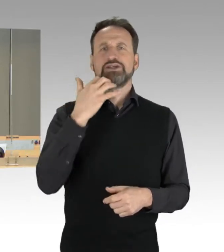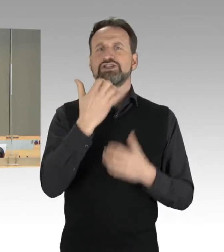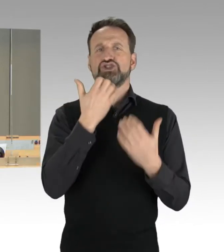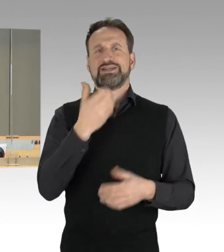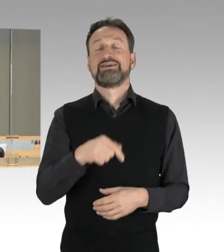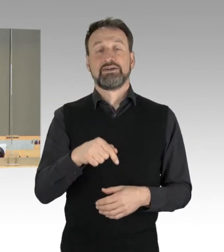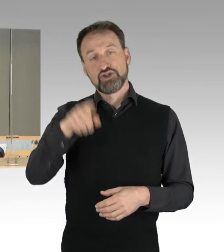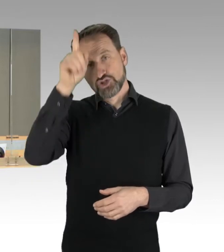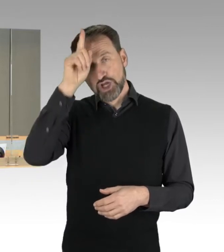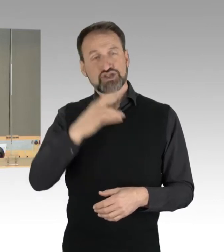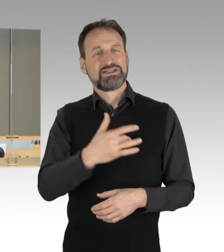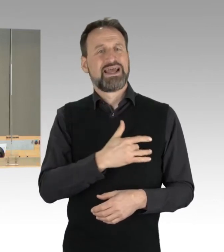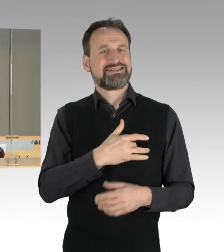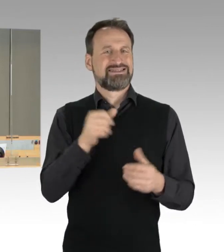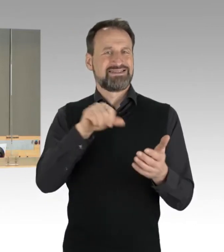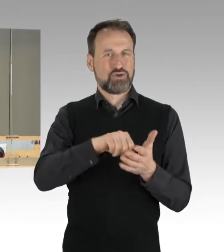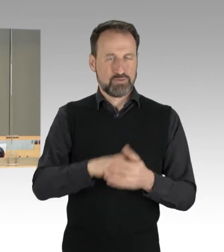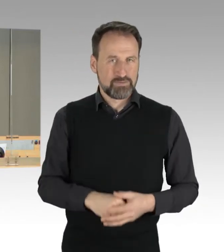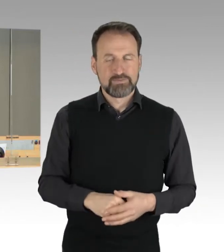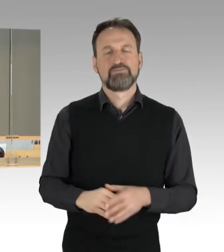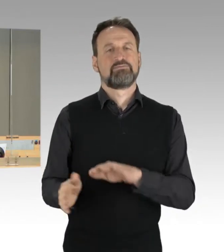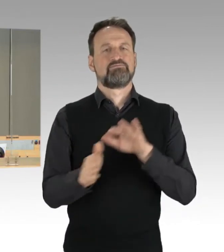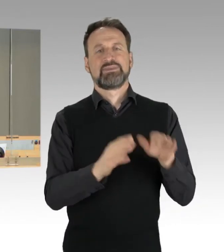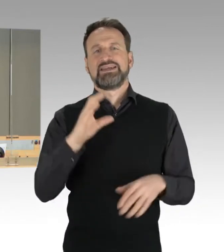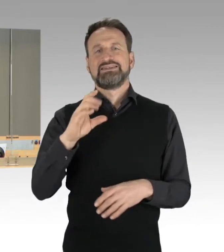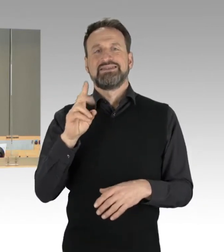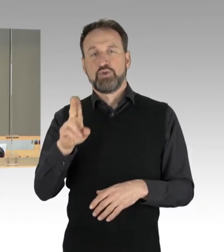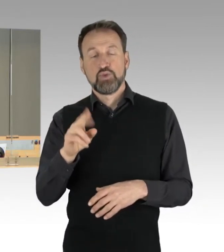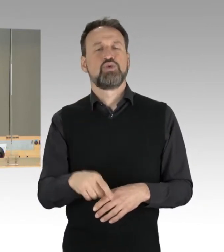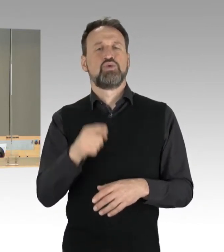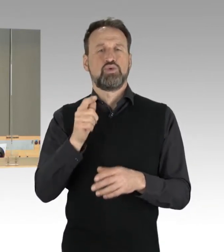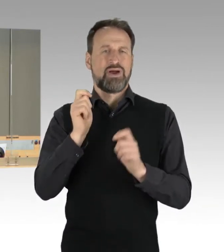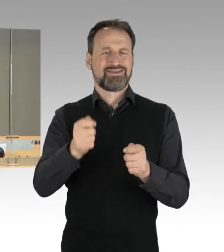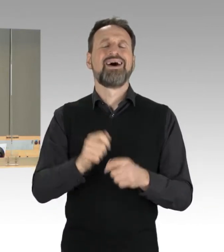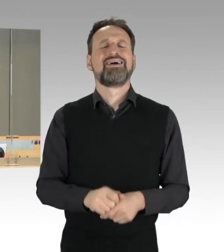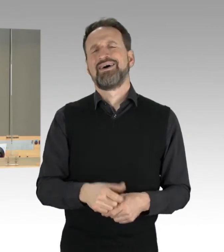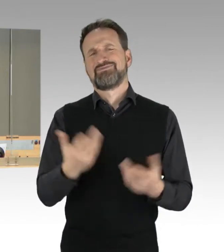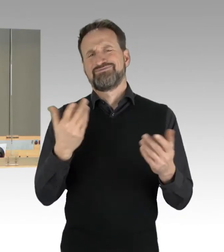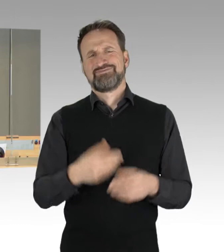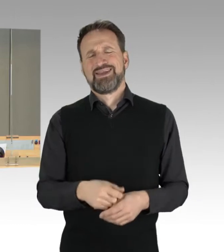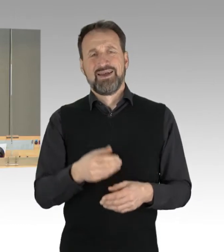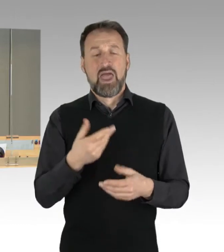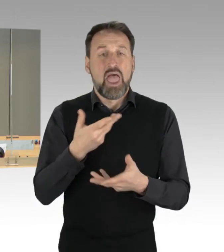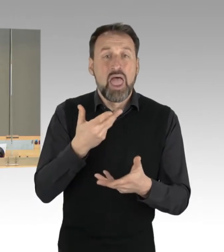Antrag der Fraktion der CDU zum Thema "Rohrkrepierer. Maximale Inszenierung. Unsinn. Kaum sind die Flitterwochen vorbei,